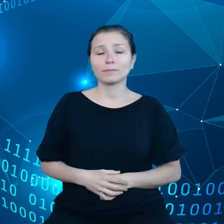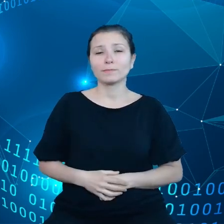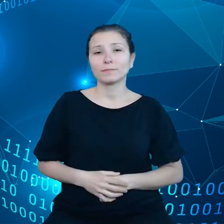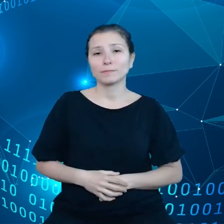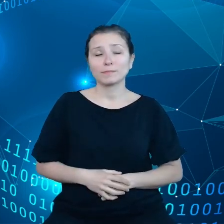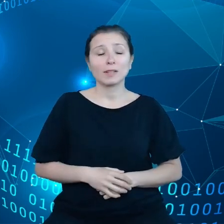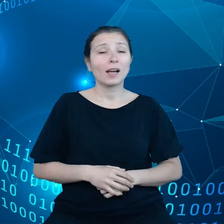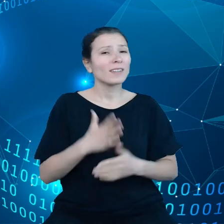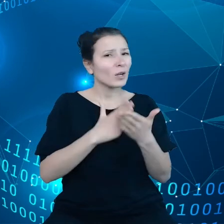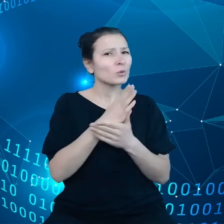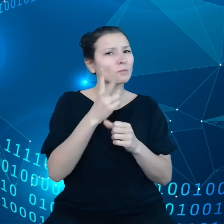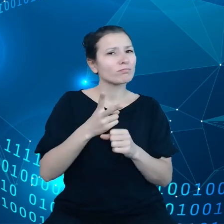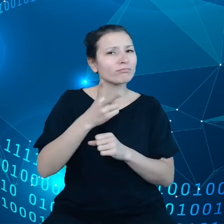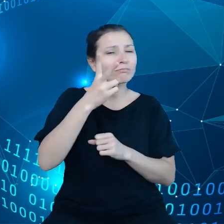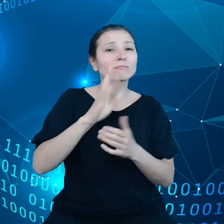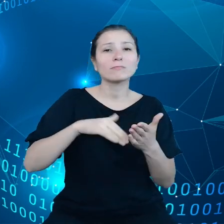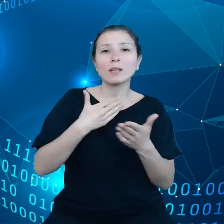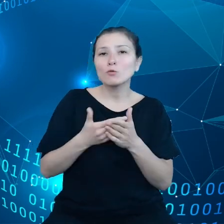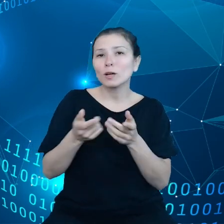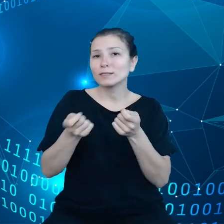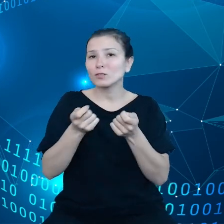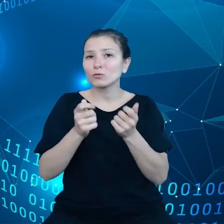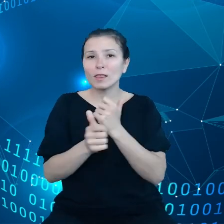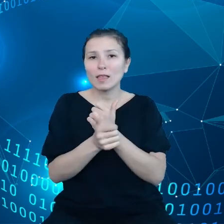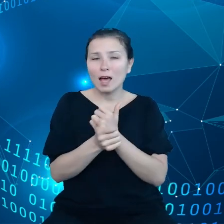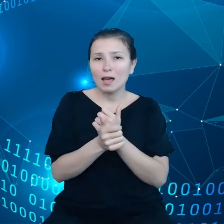przykład zarządzanie danymi, uczenie się maszynowe,